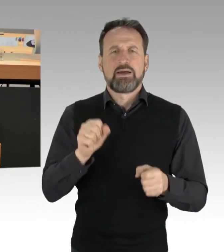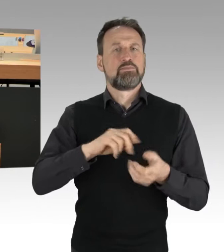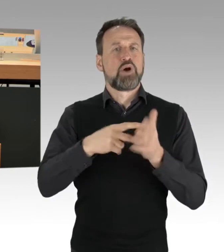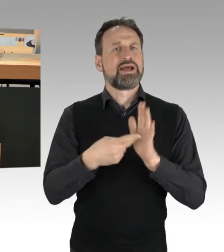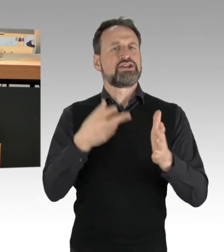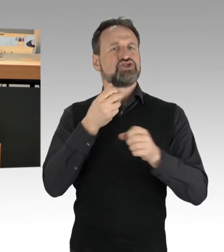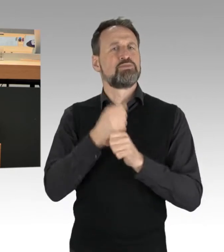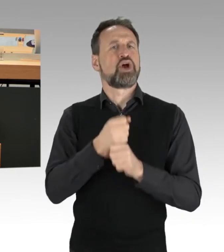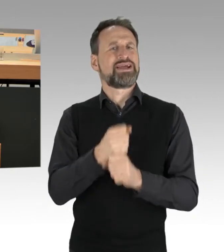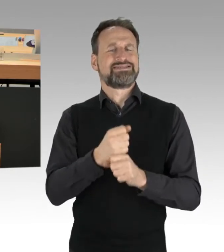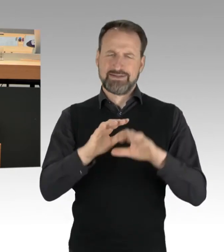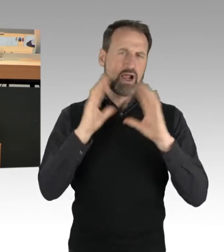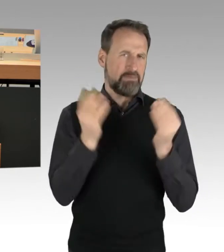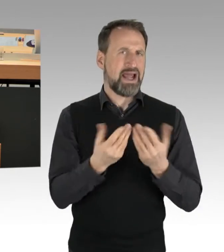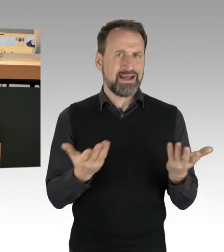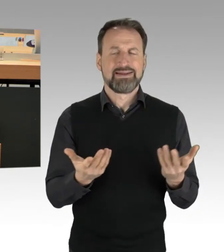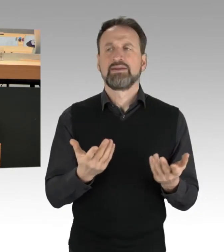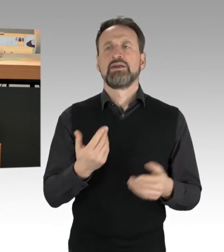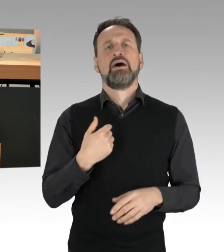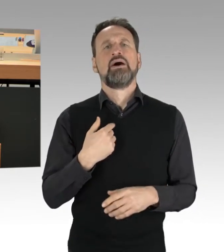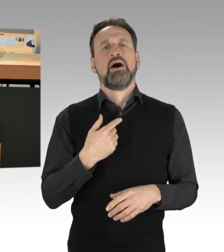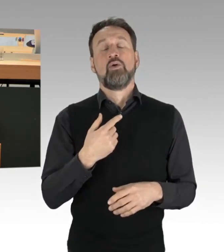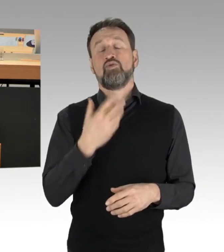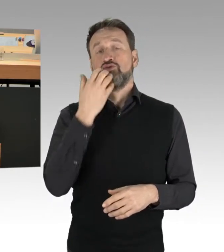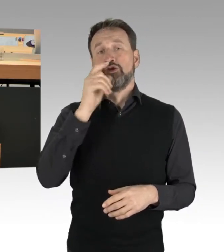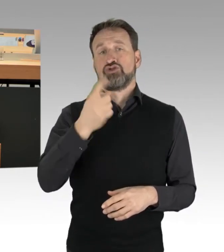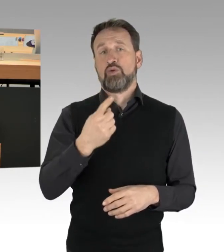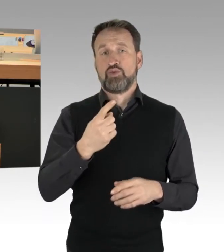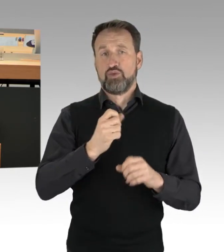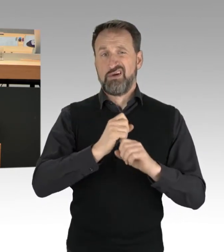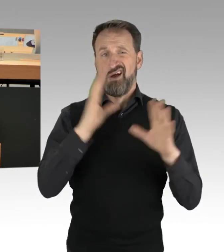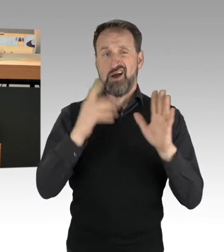Das will ich auch gleich noch mal deutlich machen. Es ist etwas,